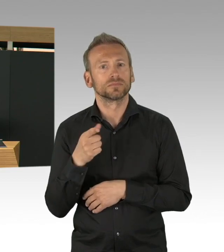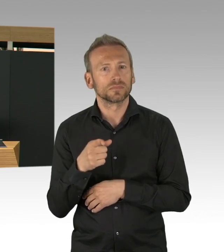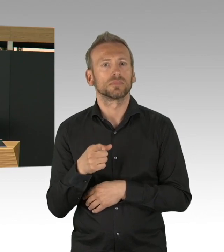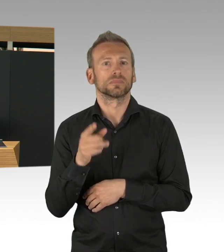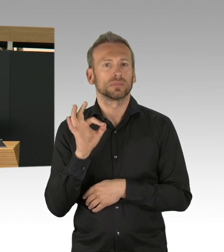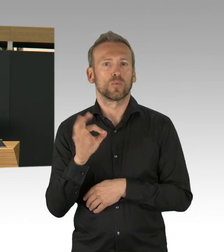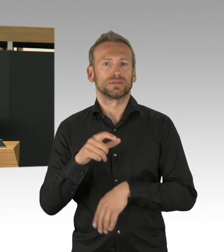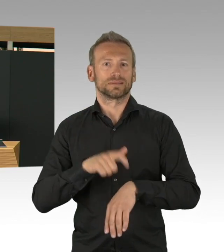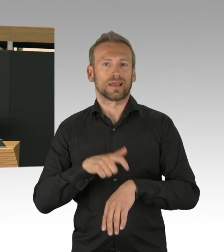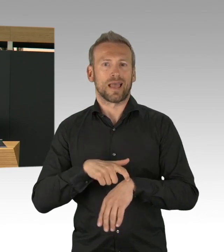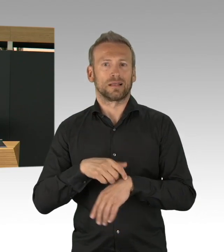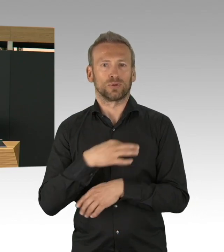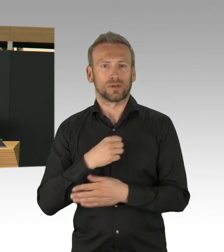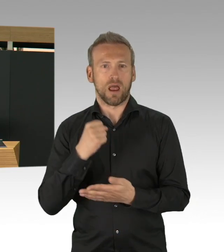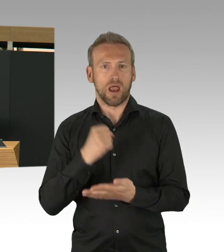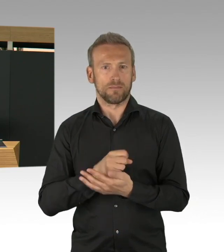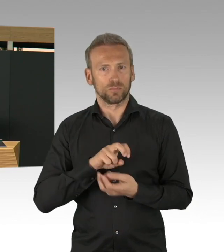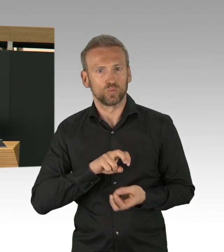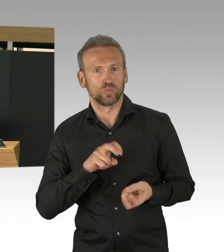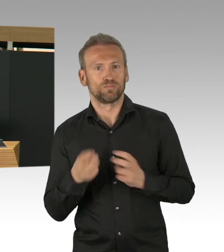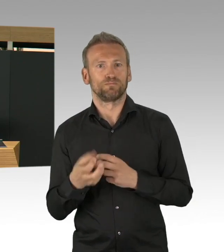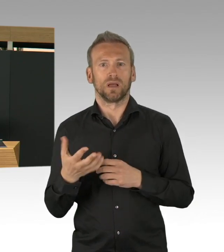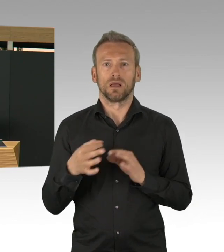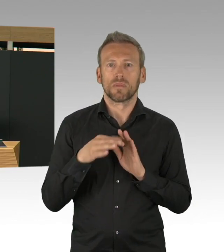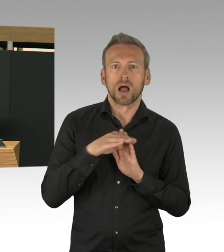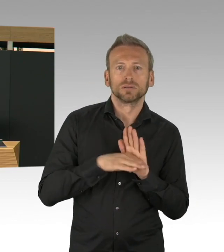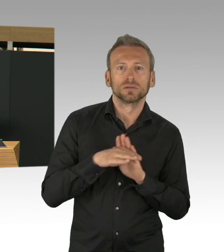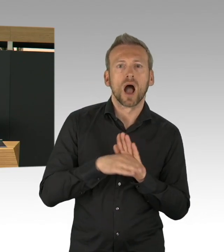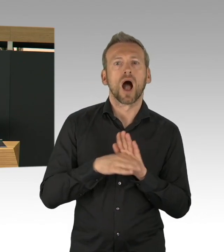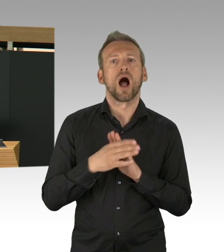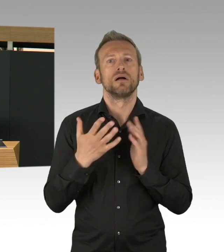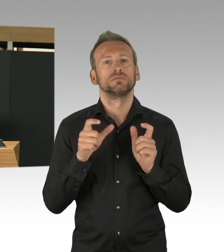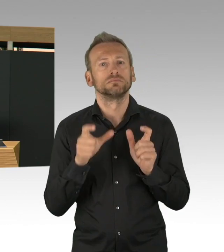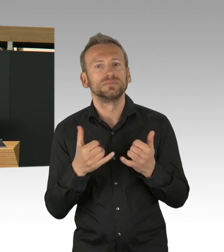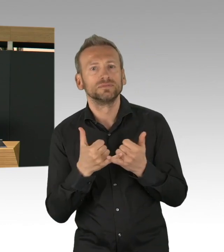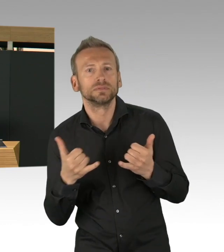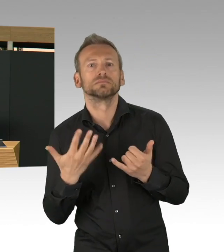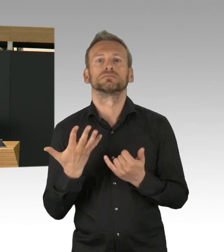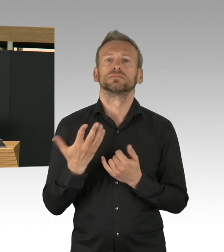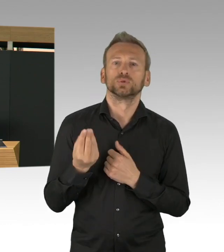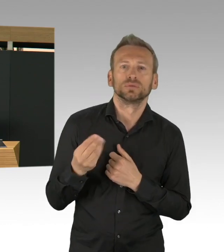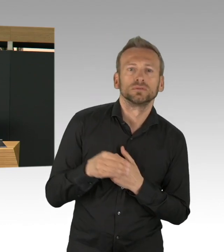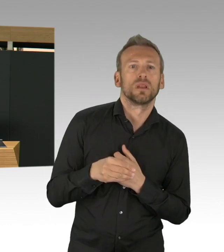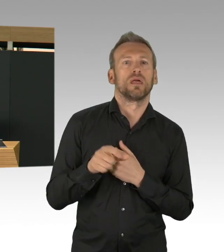Wir haben relativ zügig eine Hotline eingerichtet, inzwischen 32.000 Beratungsgespräche haben dort stattgefunden,